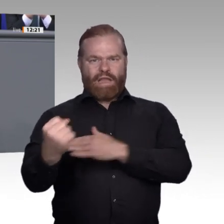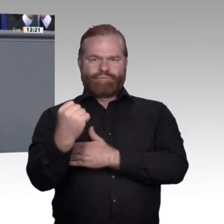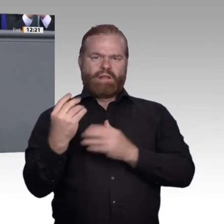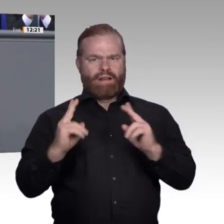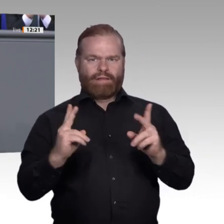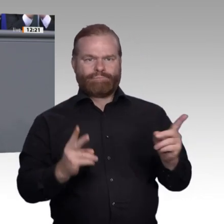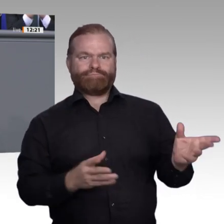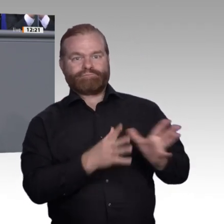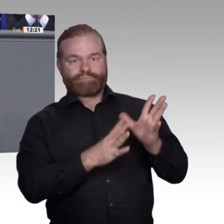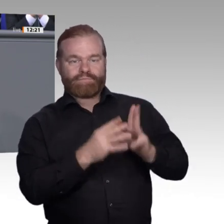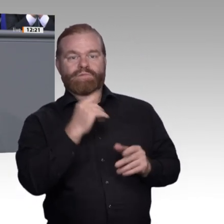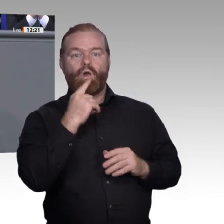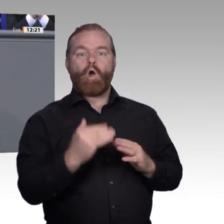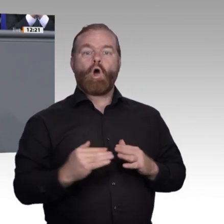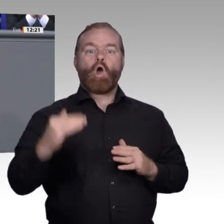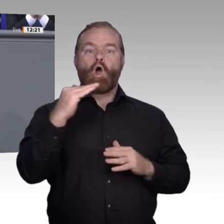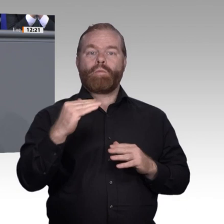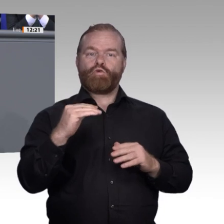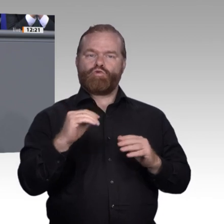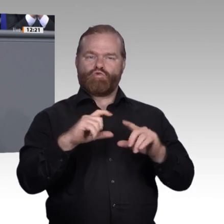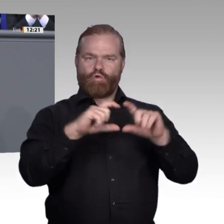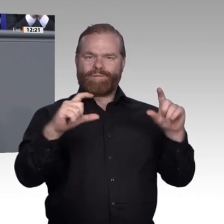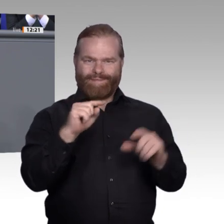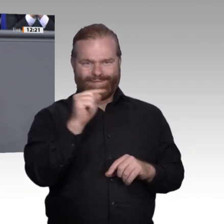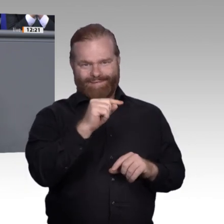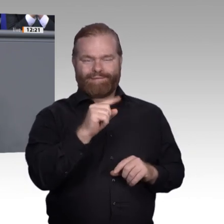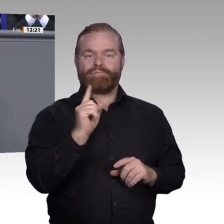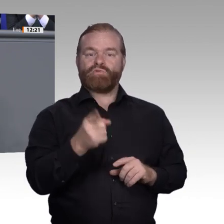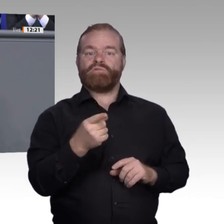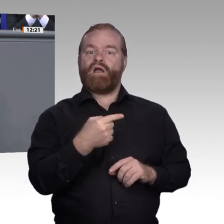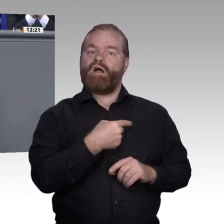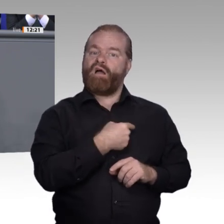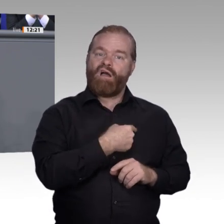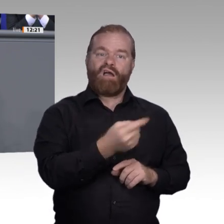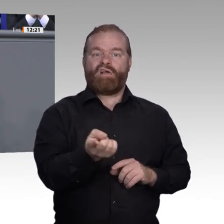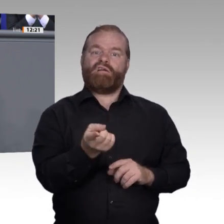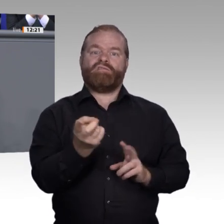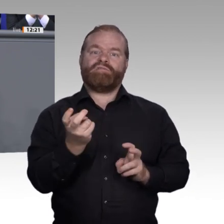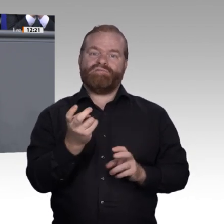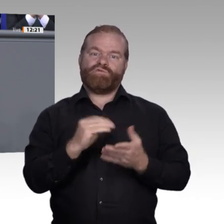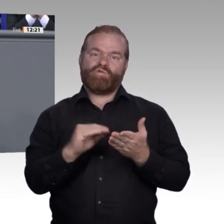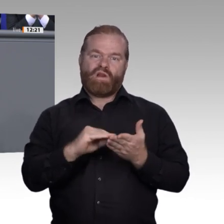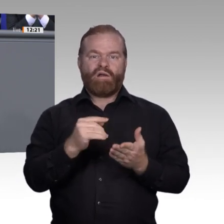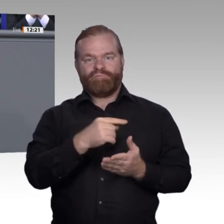Eine gute Sache; denn wir brauchen mehr junge Menschen in Ausbildungsberufen, vor allem in Zeiten des Fachkräftemangels. Das